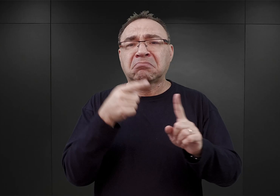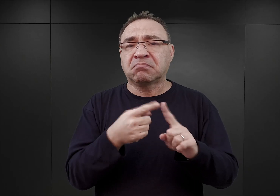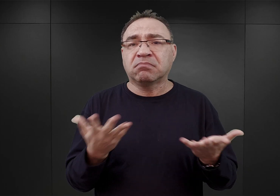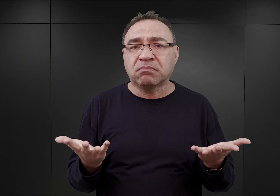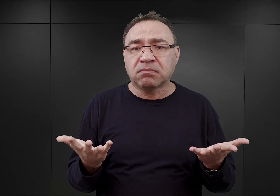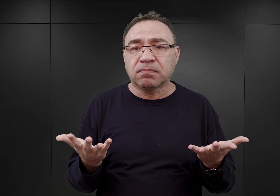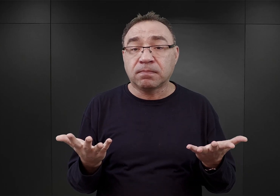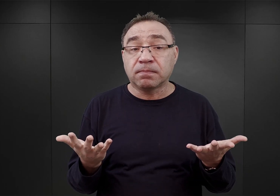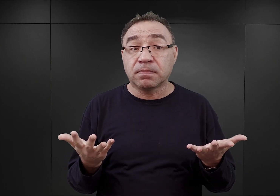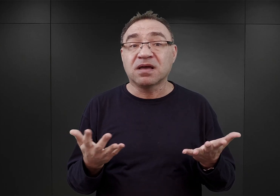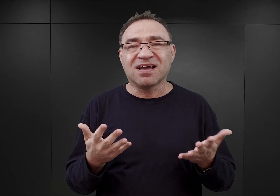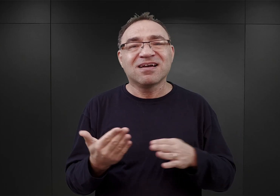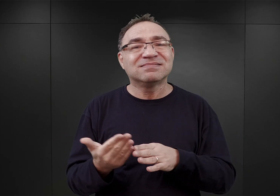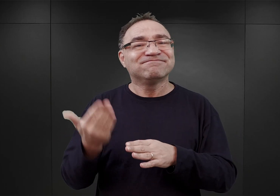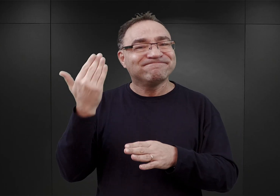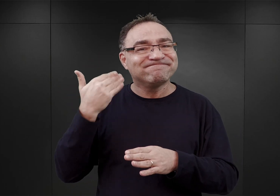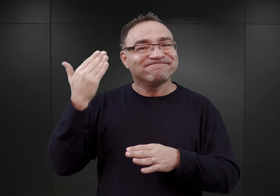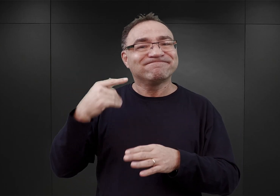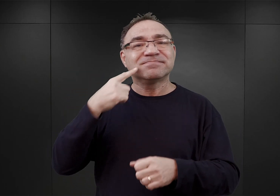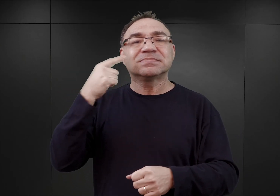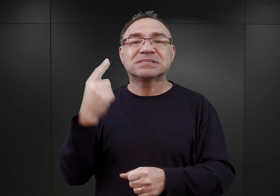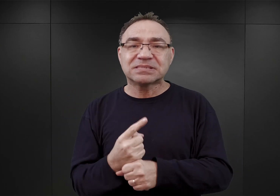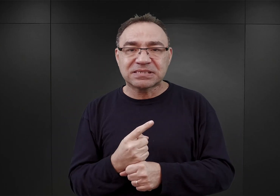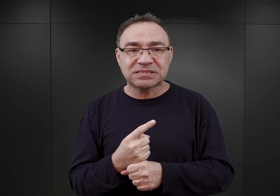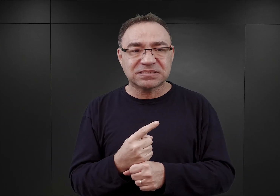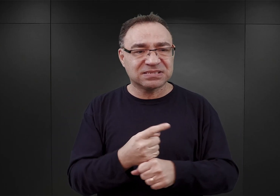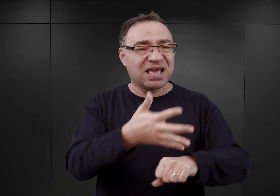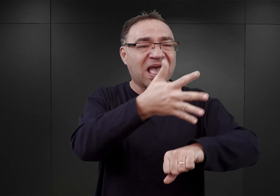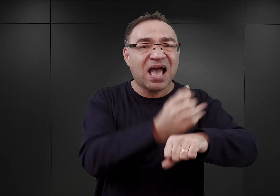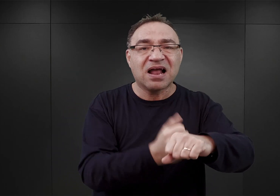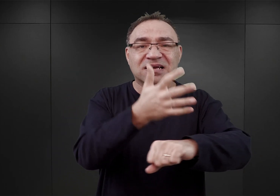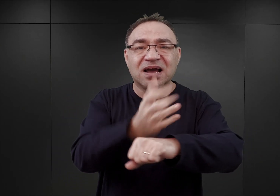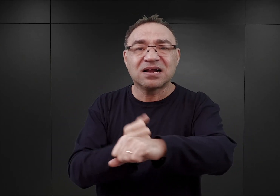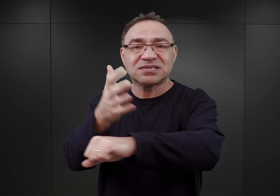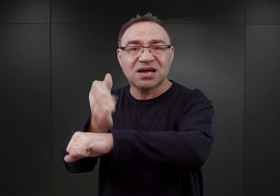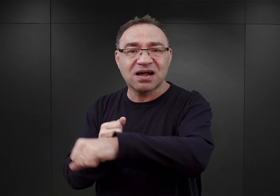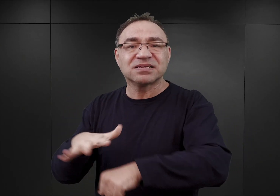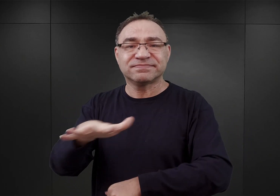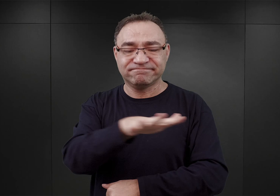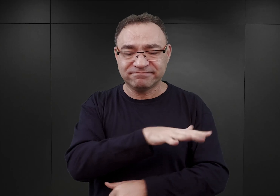podjęte już w końcu kwietnia masowe aresztowania na terenie całego kraju,